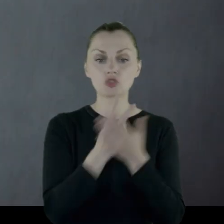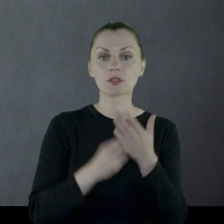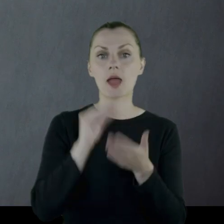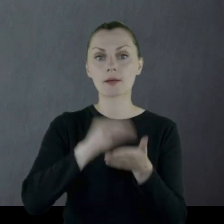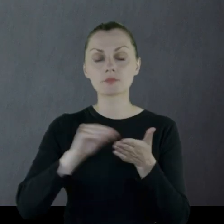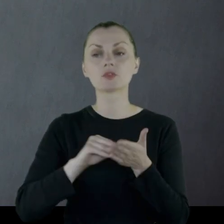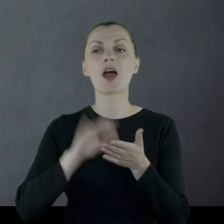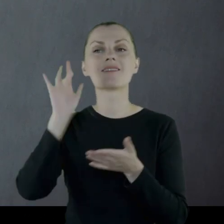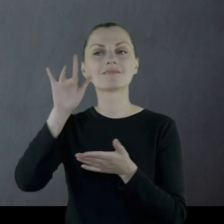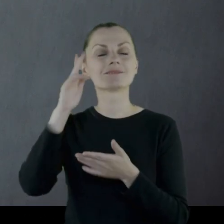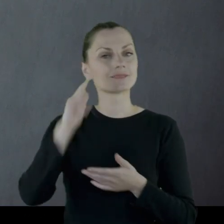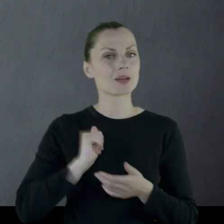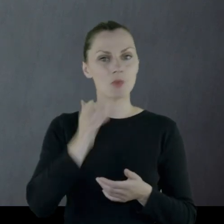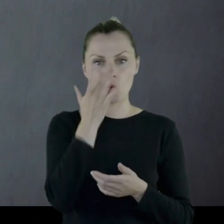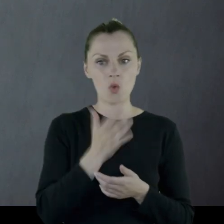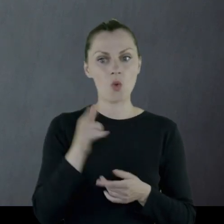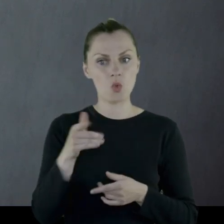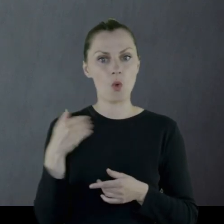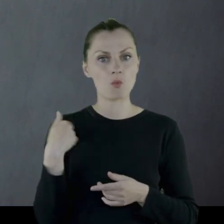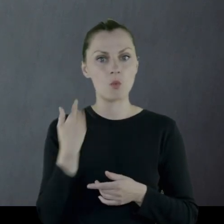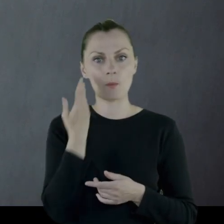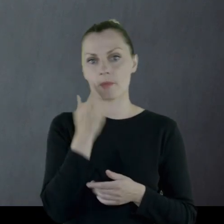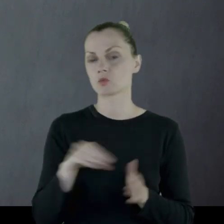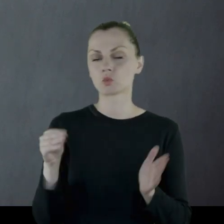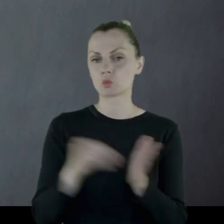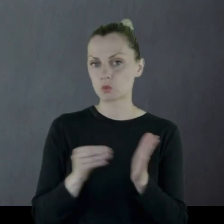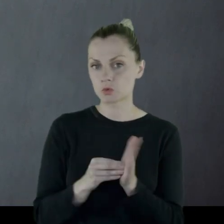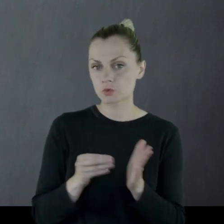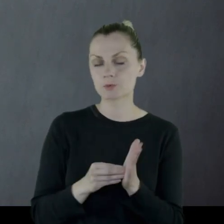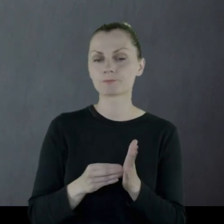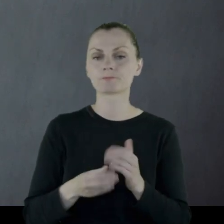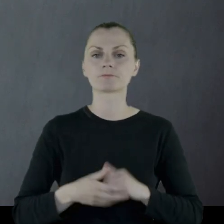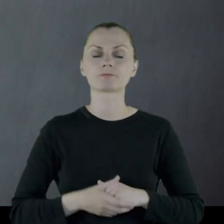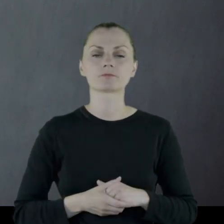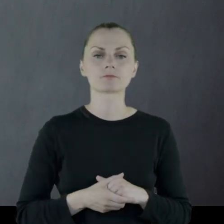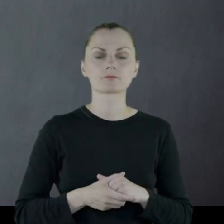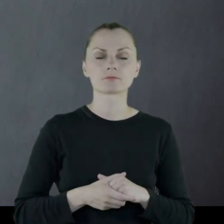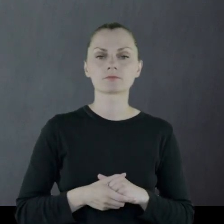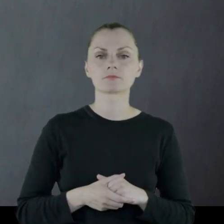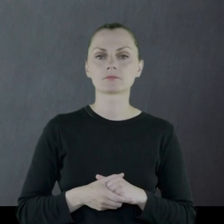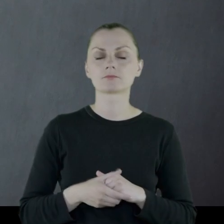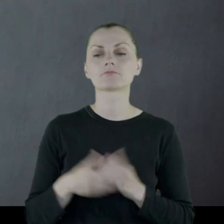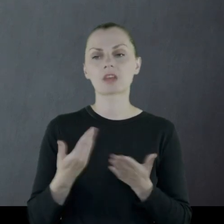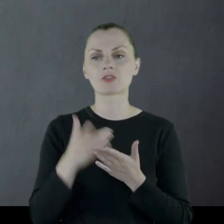co było w armii rosyjskiej (w każdej armii) rzeczą bardzo pożądaną,